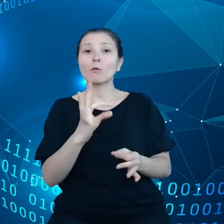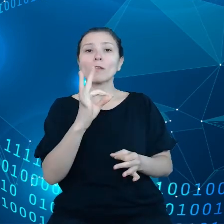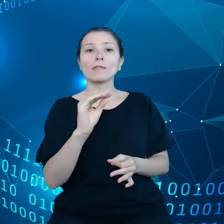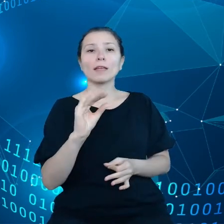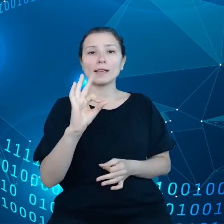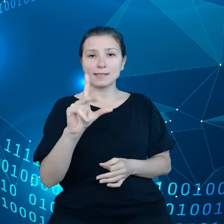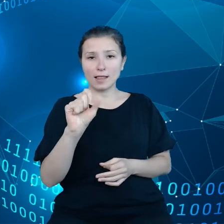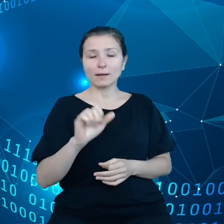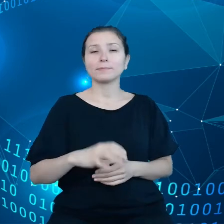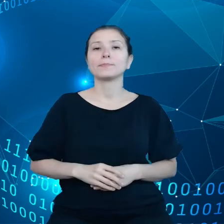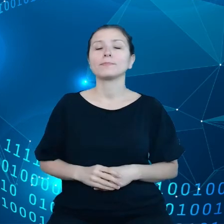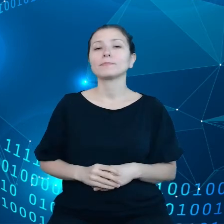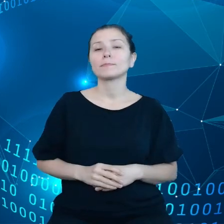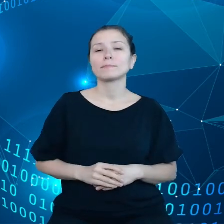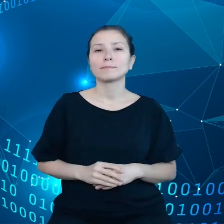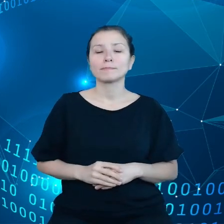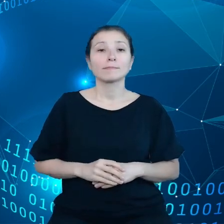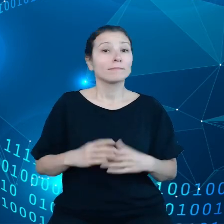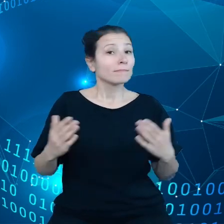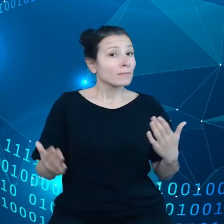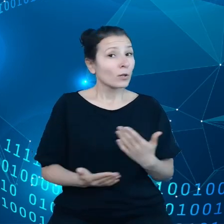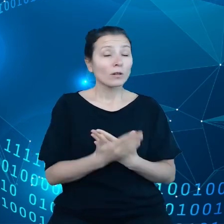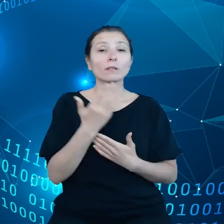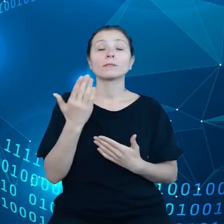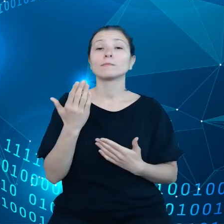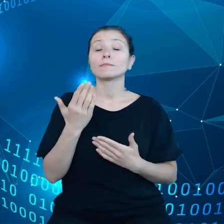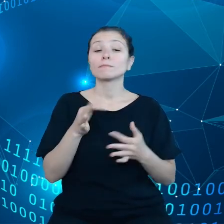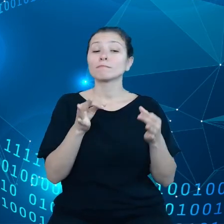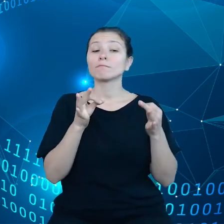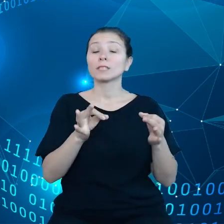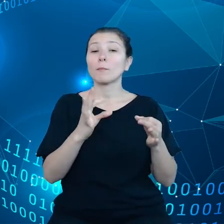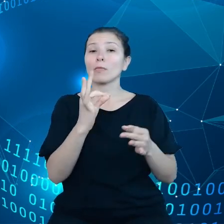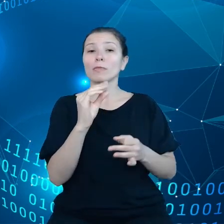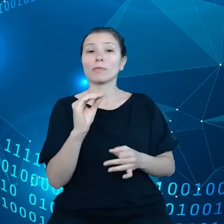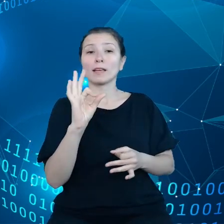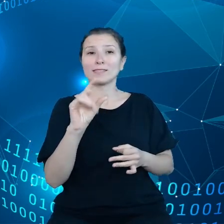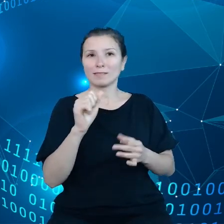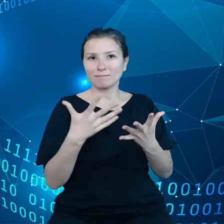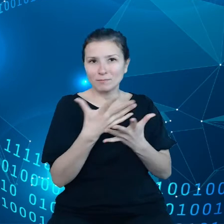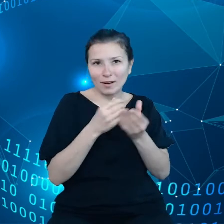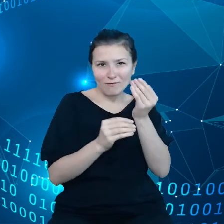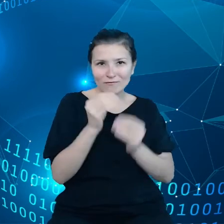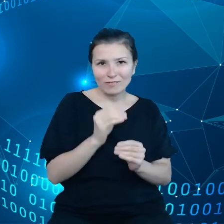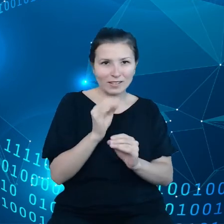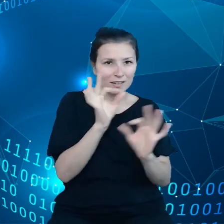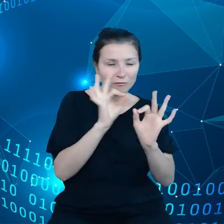okazało się, że samochody Tesli zbierają o wiele więcej danych niż tak naprawdę udostępniają kierowcom.